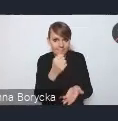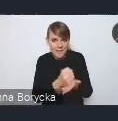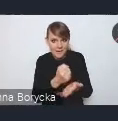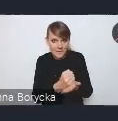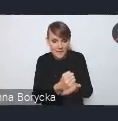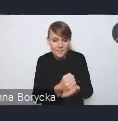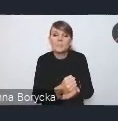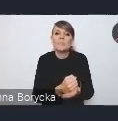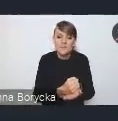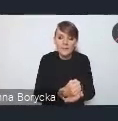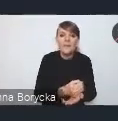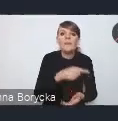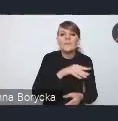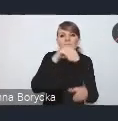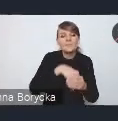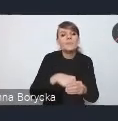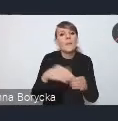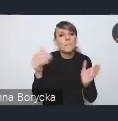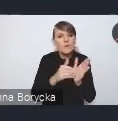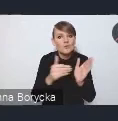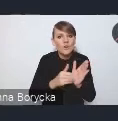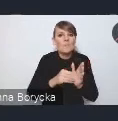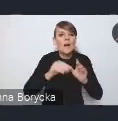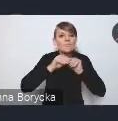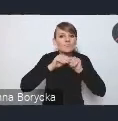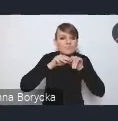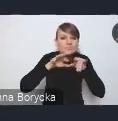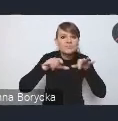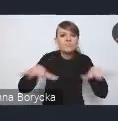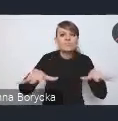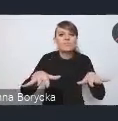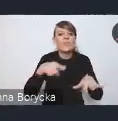jest potrzeba upowszechniania instrumentów współpracy ponadlokalnej,